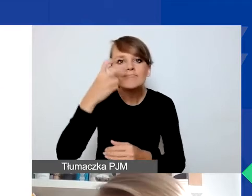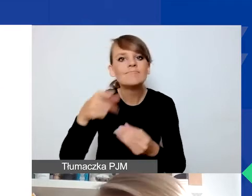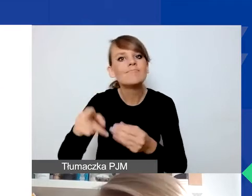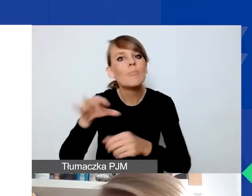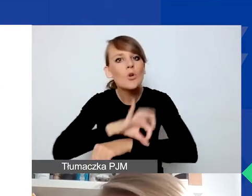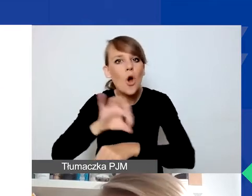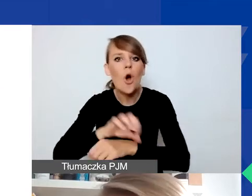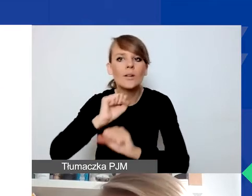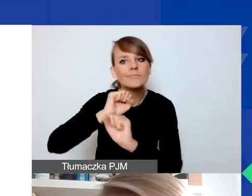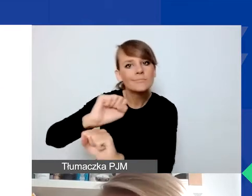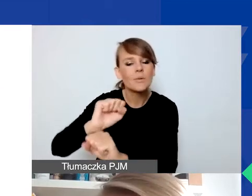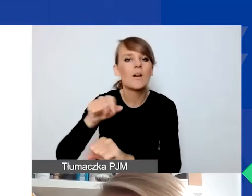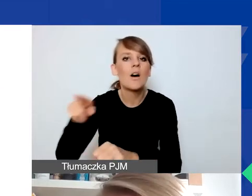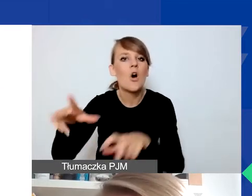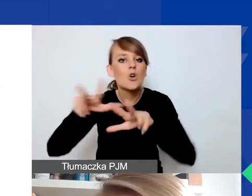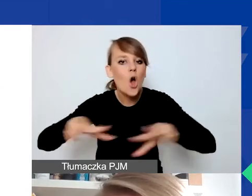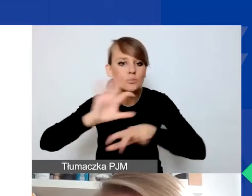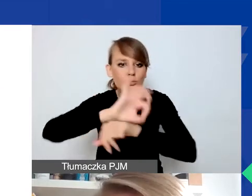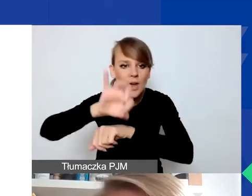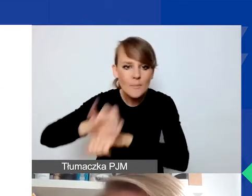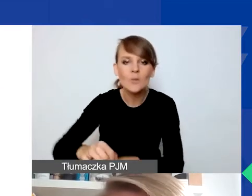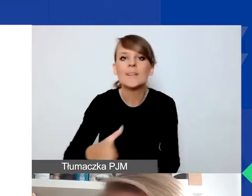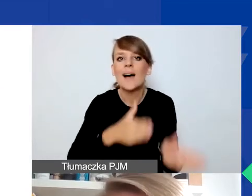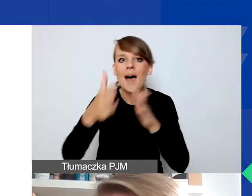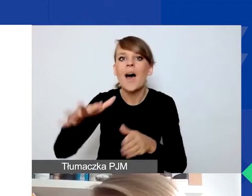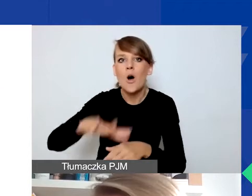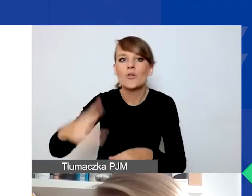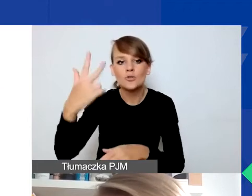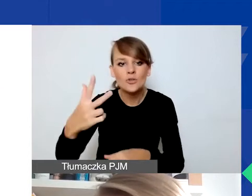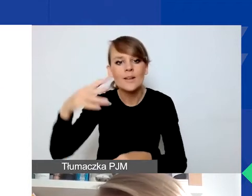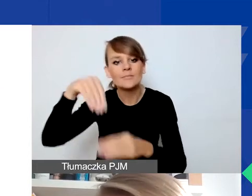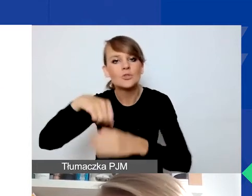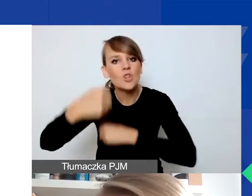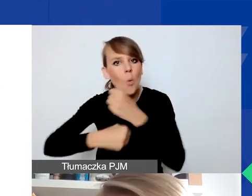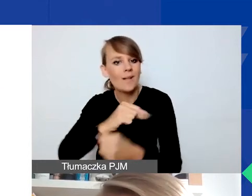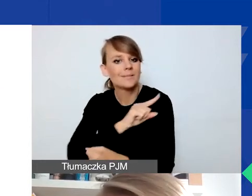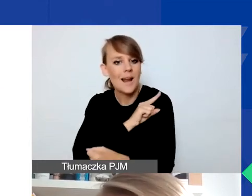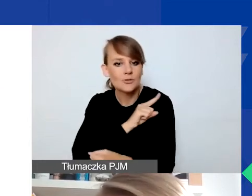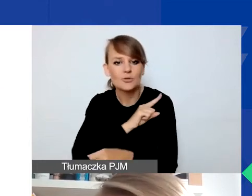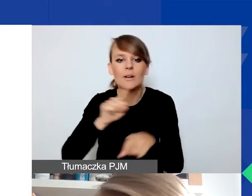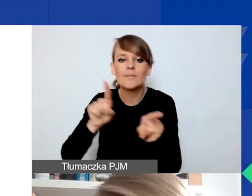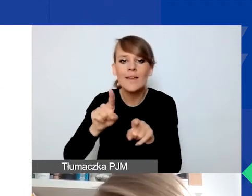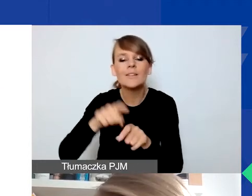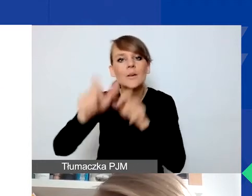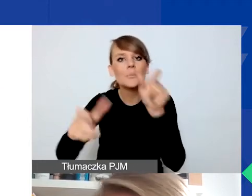A w obszarze trzecim dotyczące działalności strażniczej lub partycypacji mieszkańców w kształtowaniu polityk lokalnych.